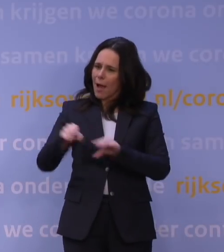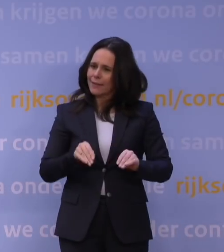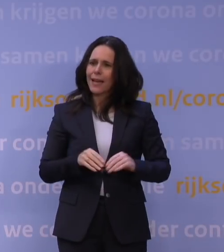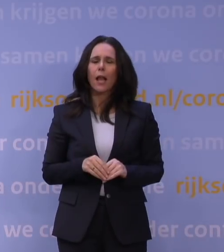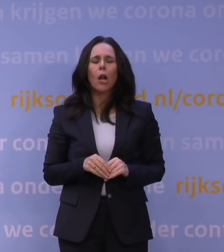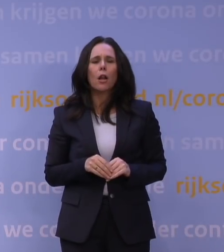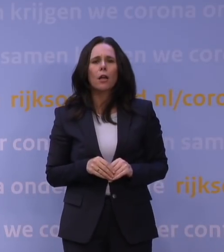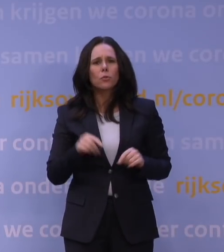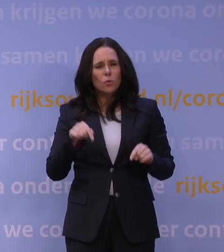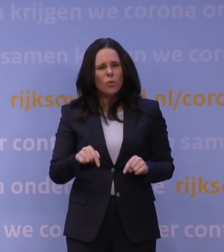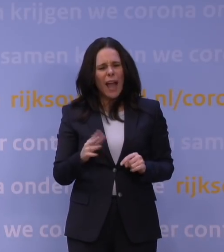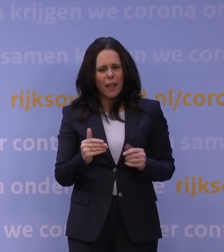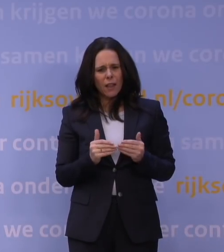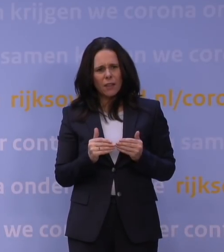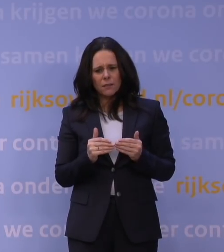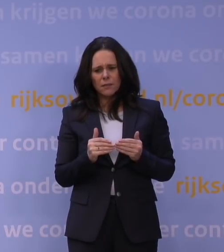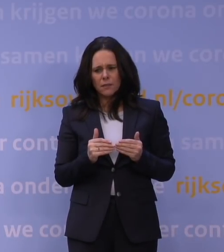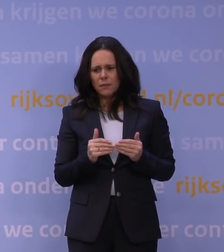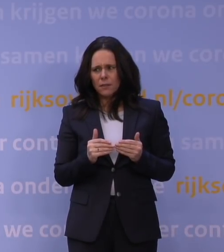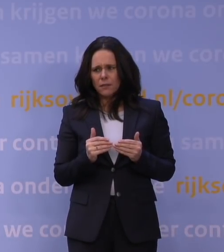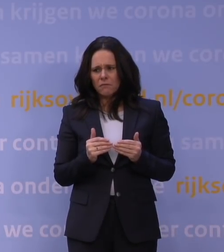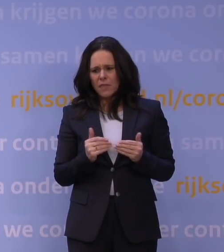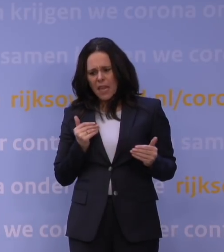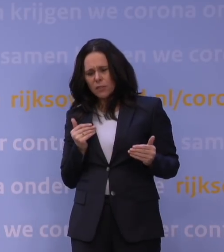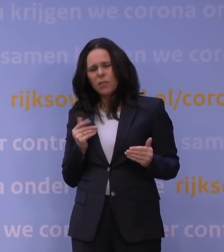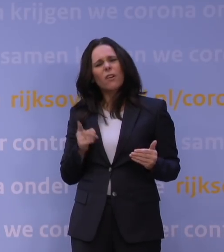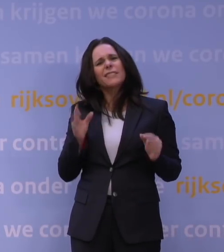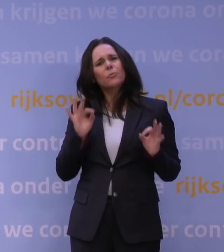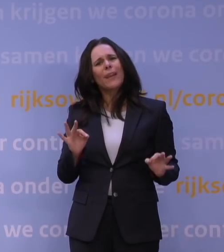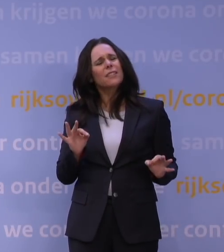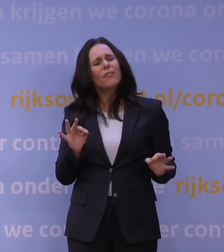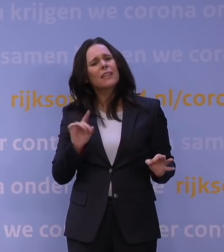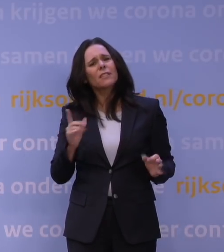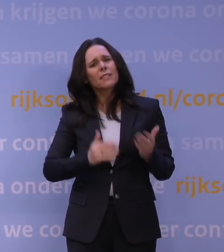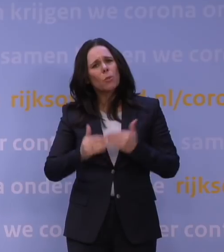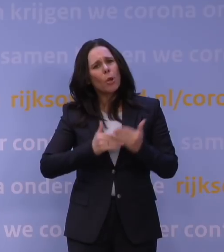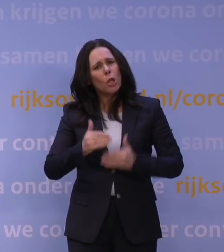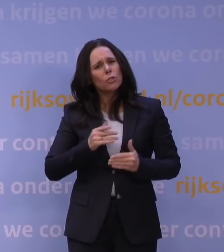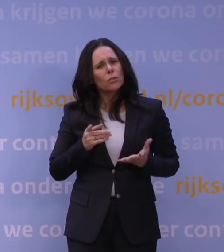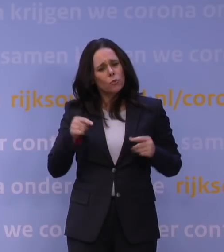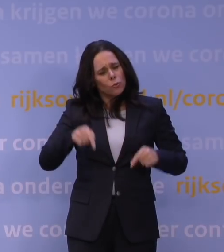Nu bent u een stap voor. Wat is er veranderd? Wat is er nou specifiek gebeurd dat u nu deze stap wel zet?